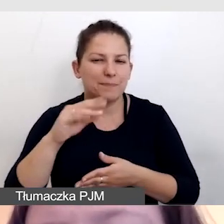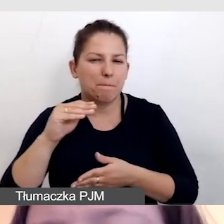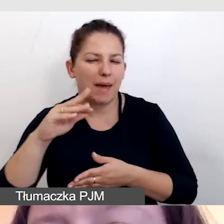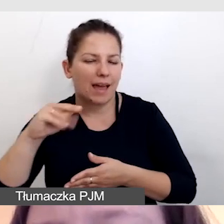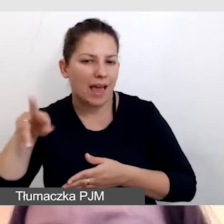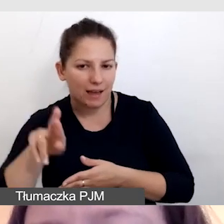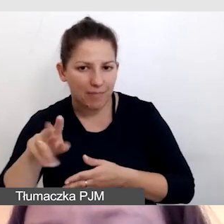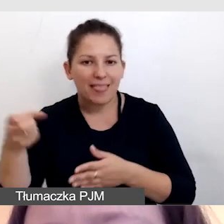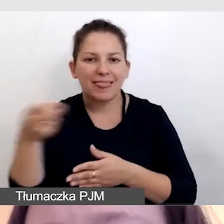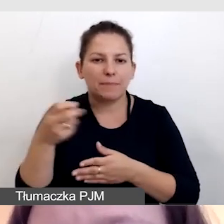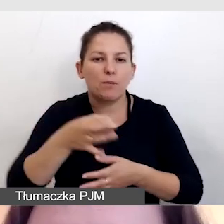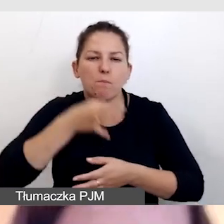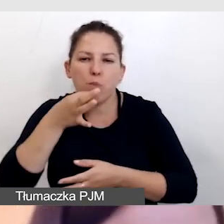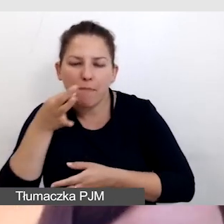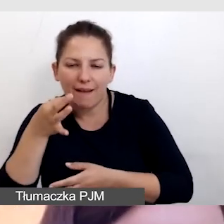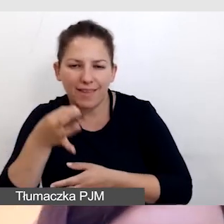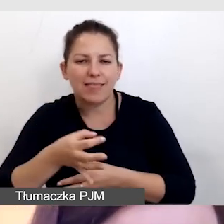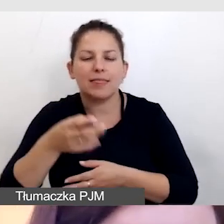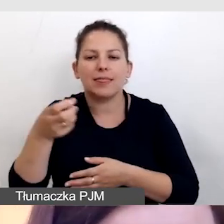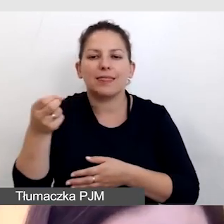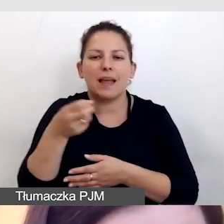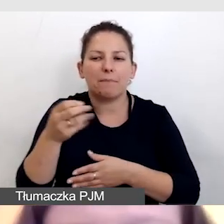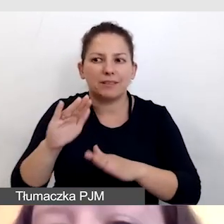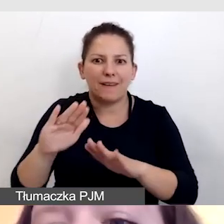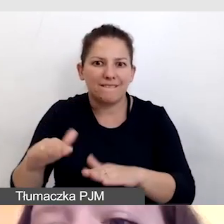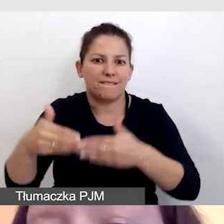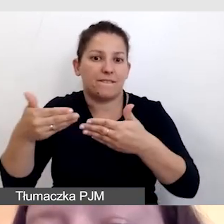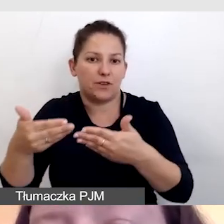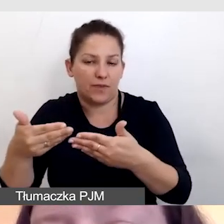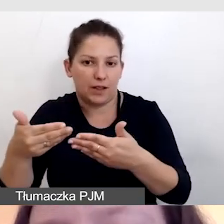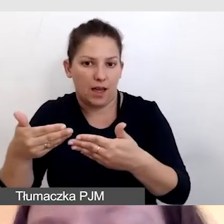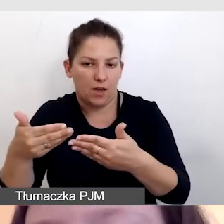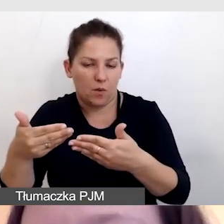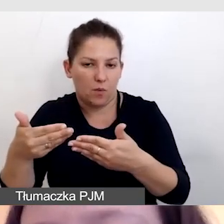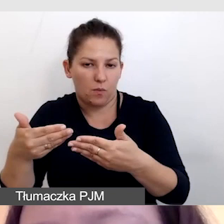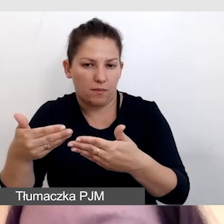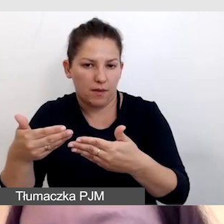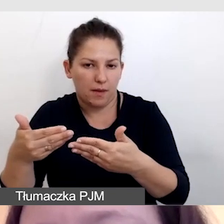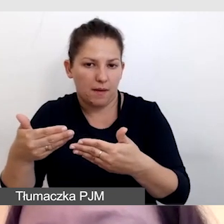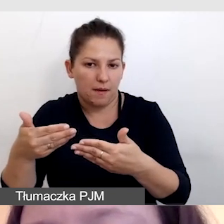Napisy wyświetlają się bez kodów czasowych,